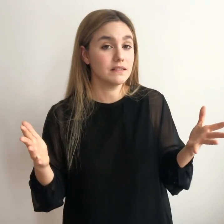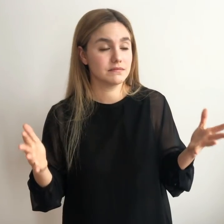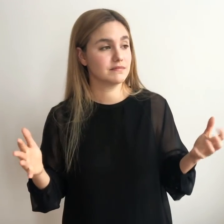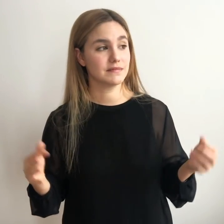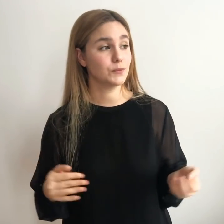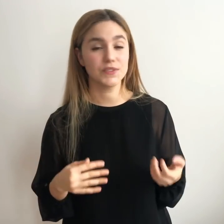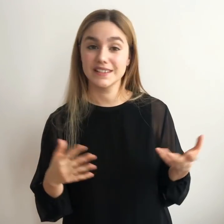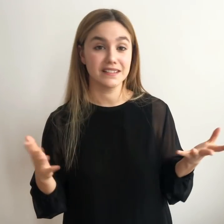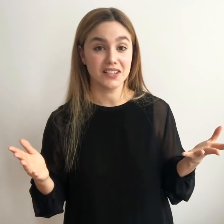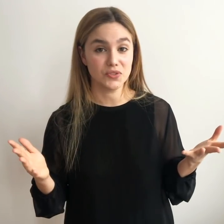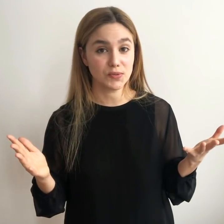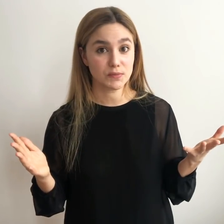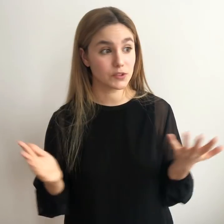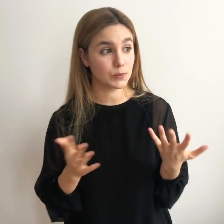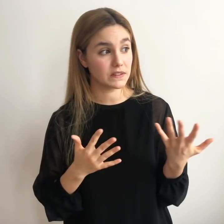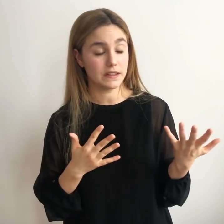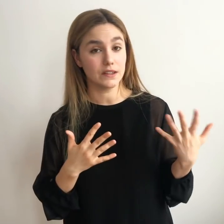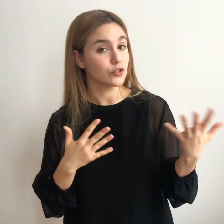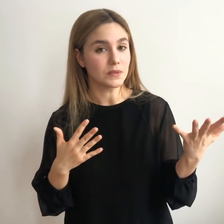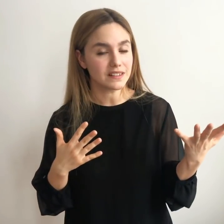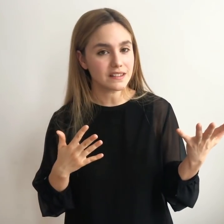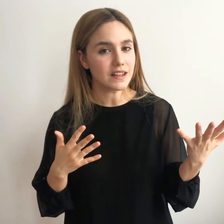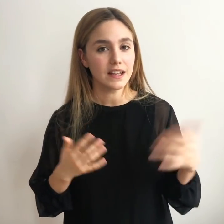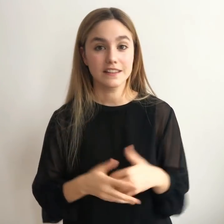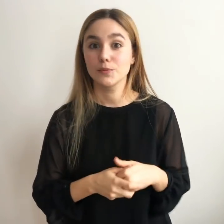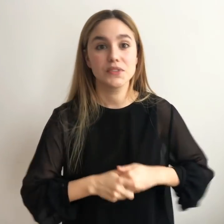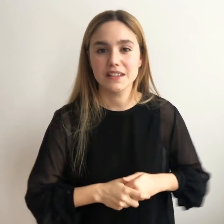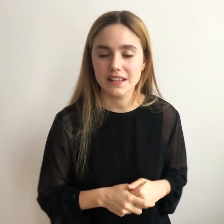Llega un día después de tres años después de dos meses después de diez